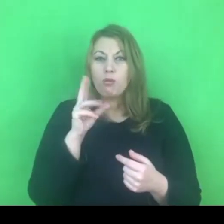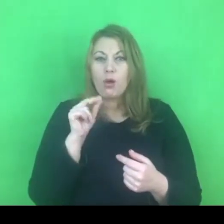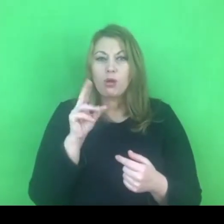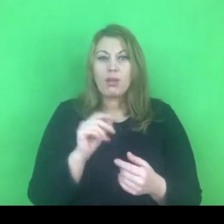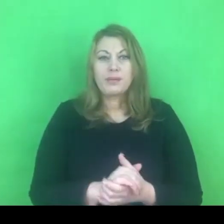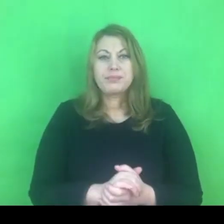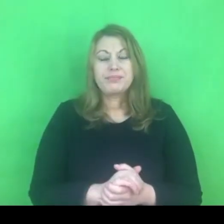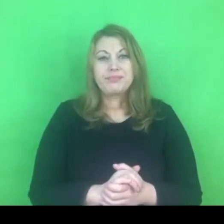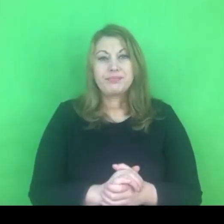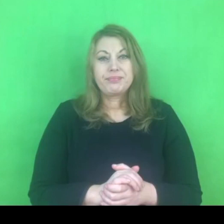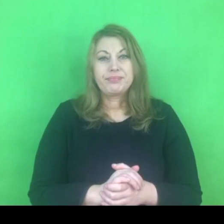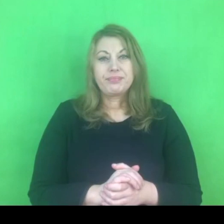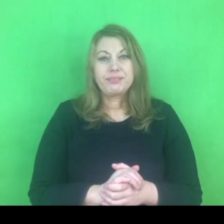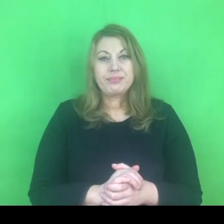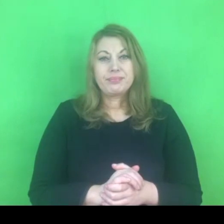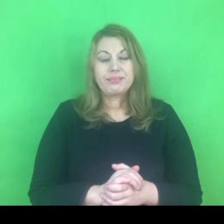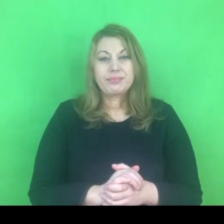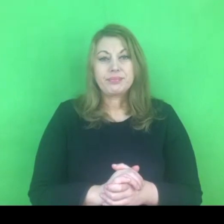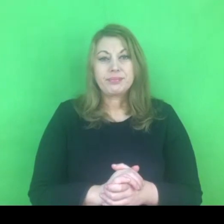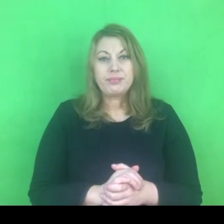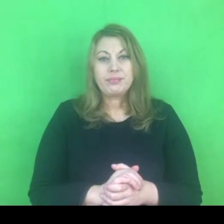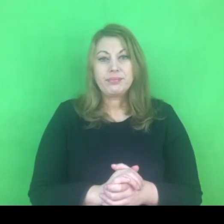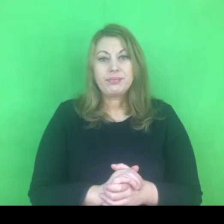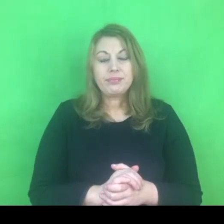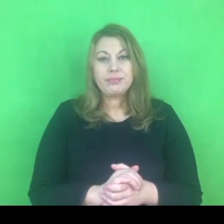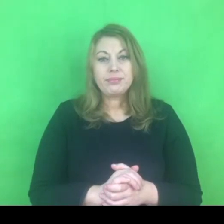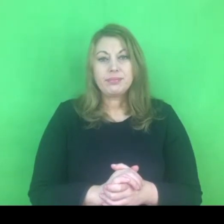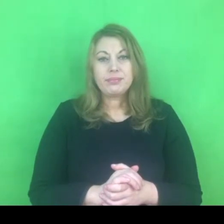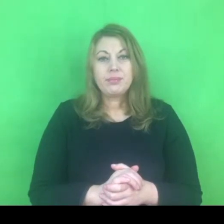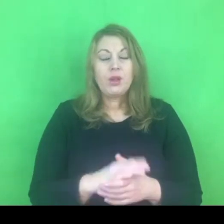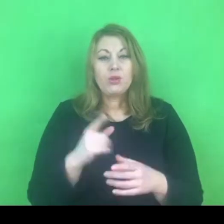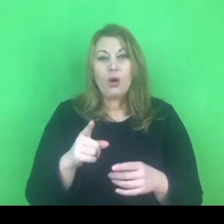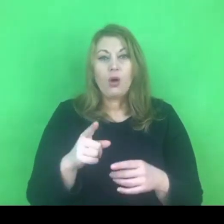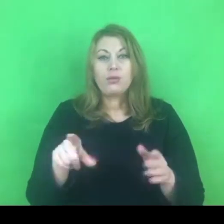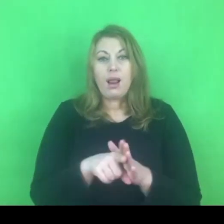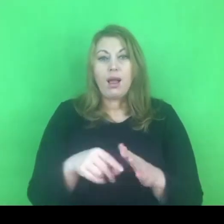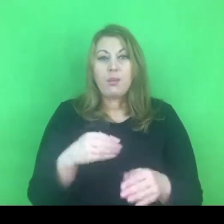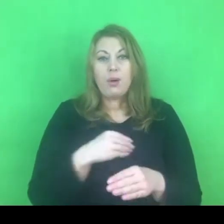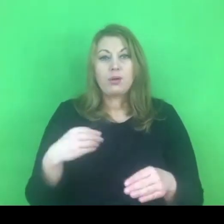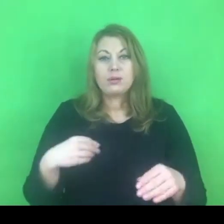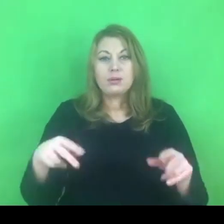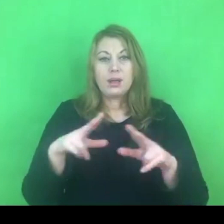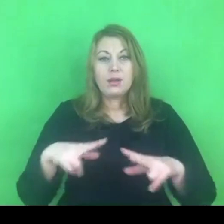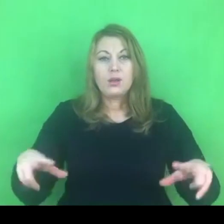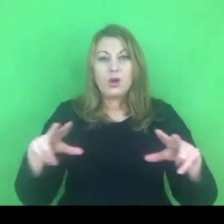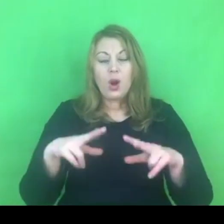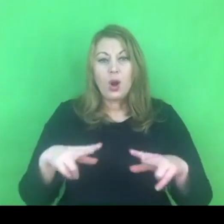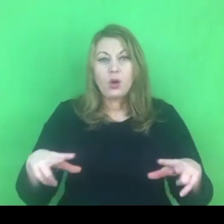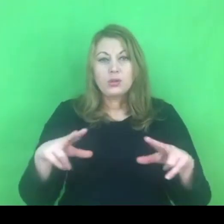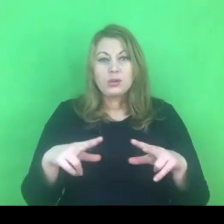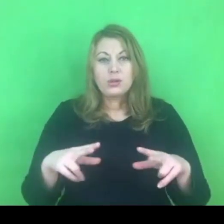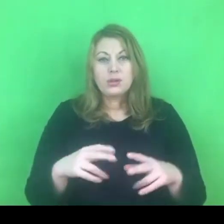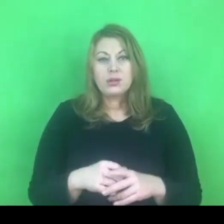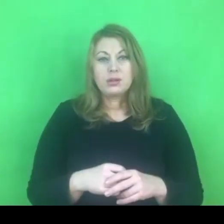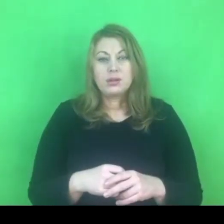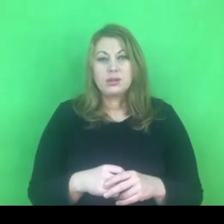To prawicowe media mówią o tym szerzej: